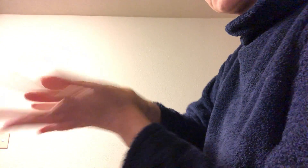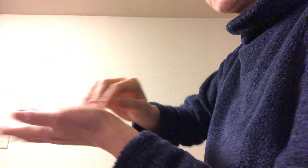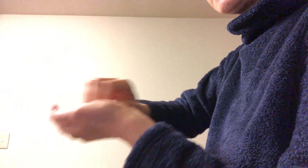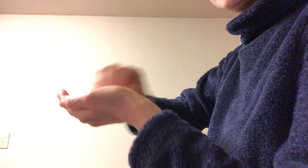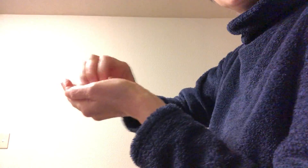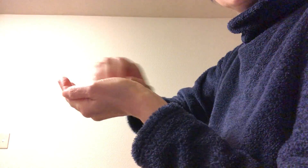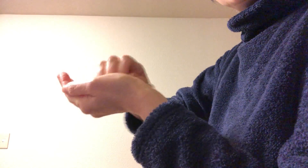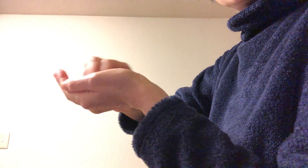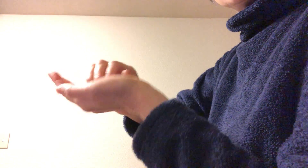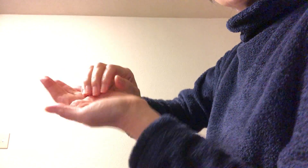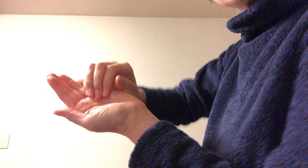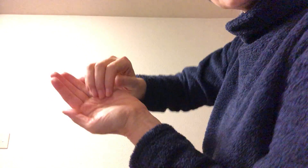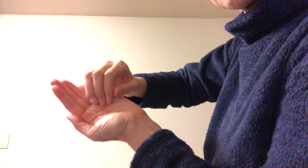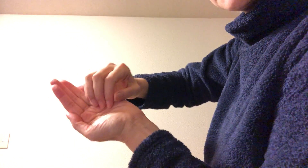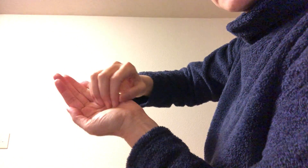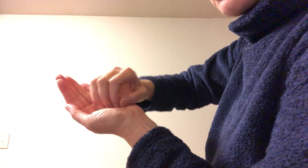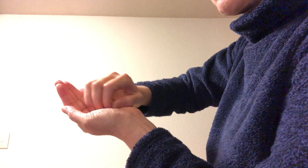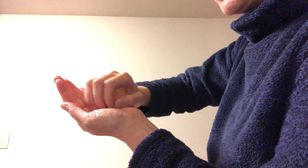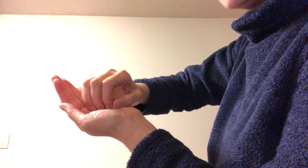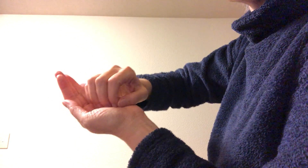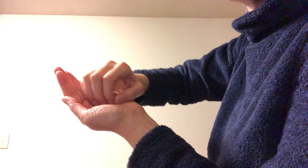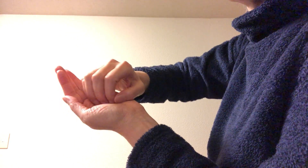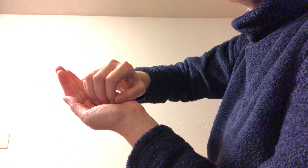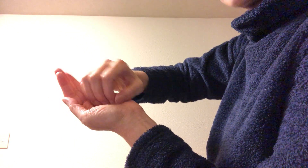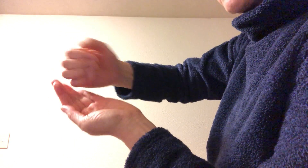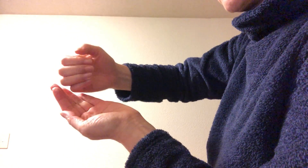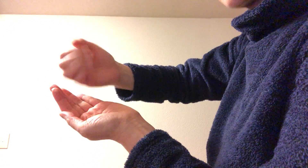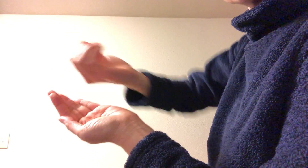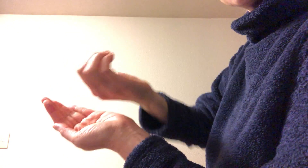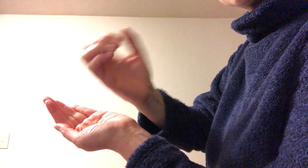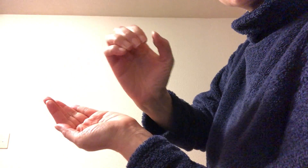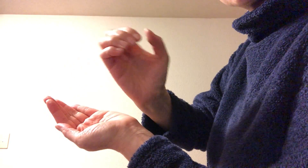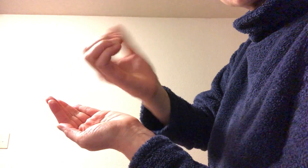そして 掌の上に